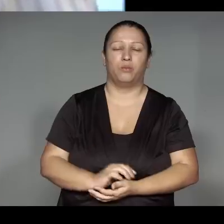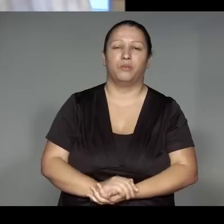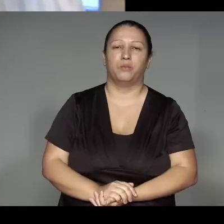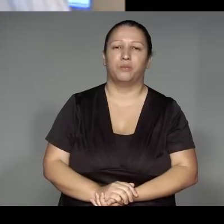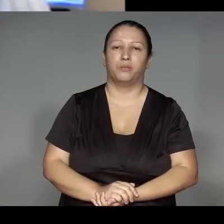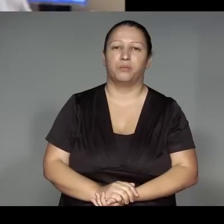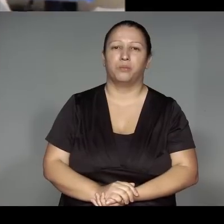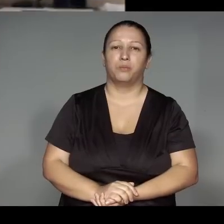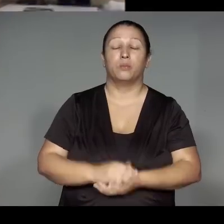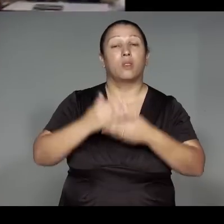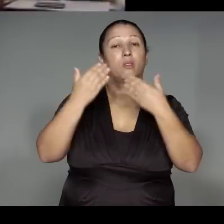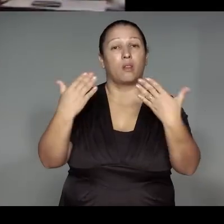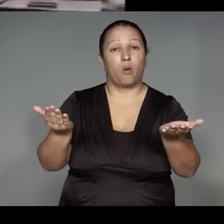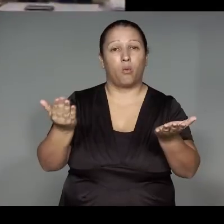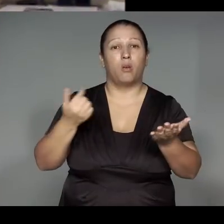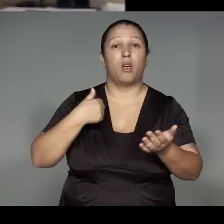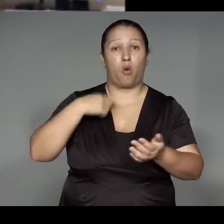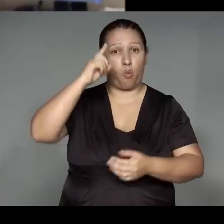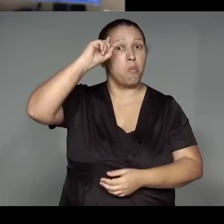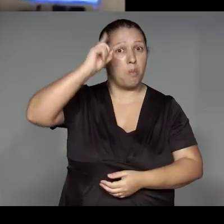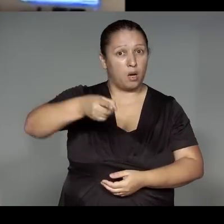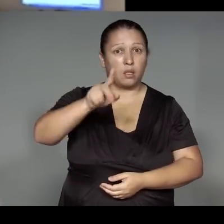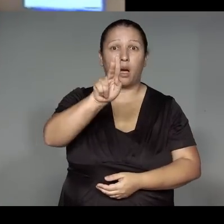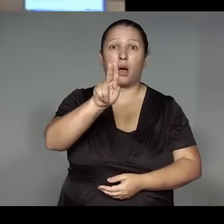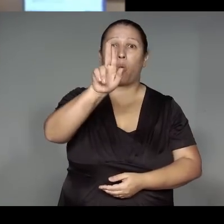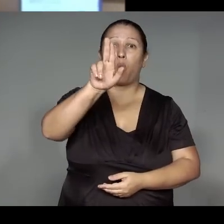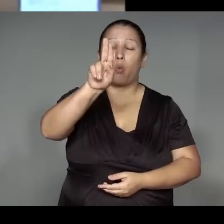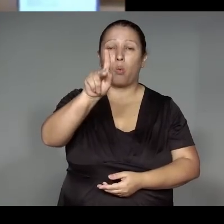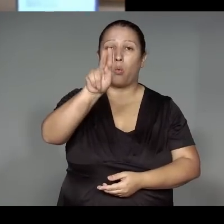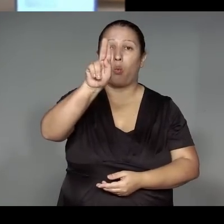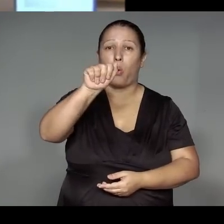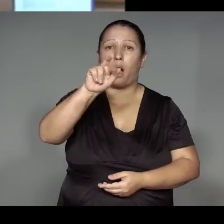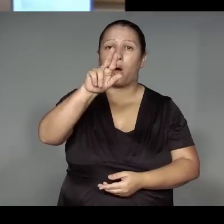Por isso vou mandar fazer kwaryp do finado meu pai, para me alegrar.